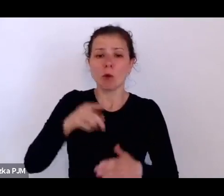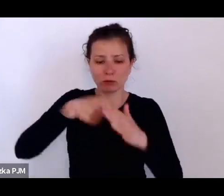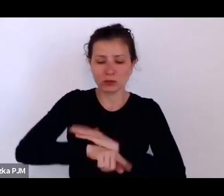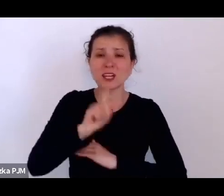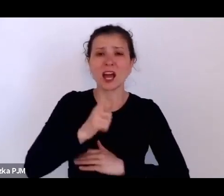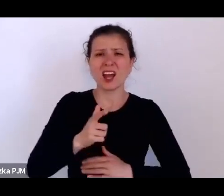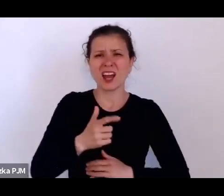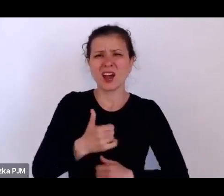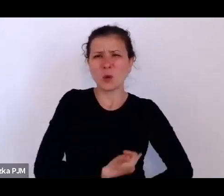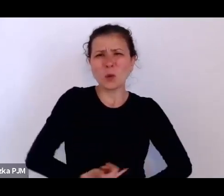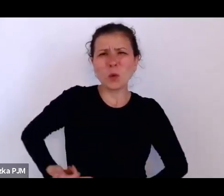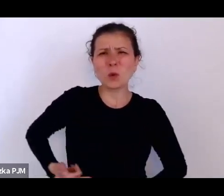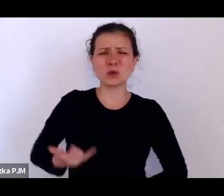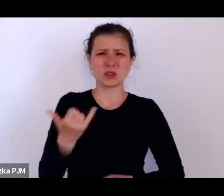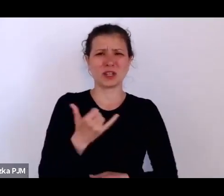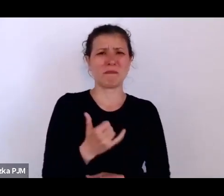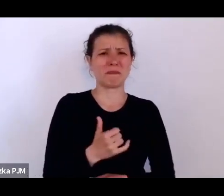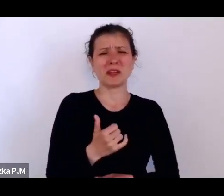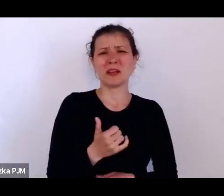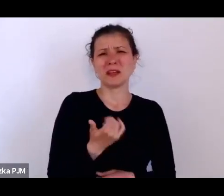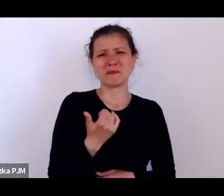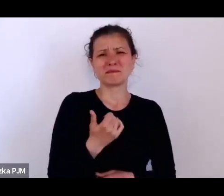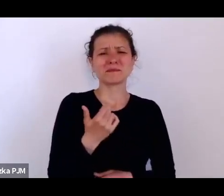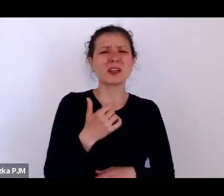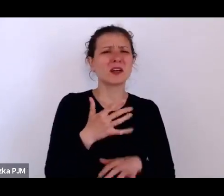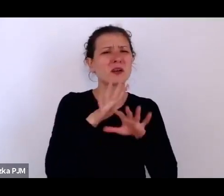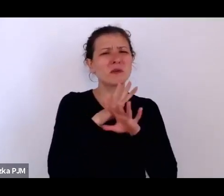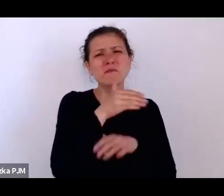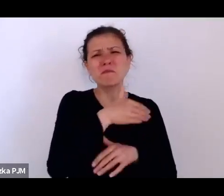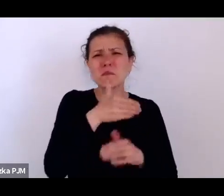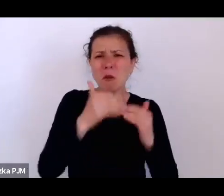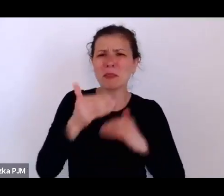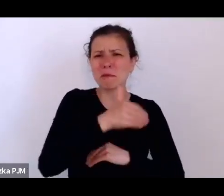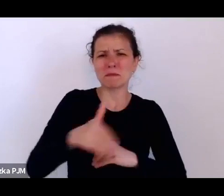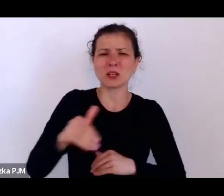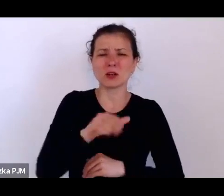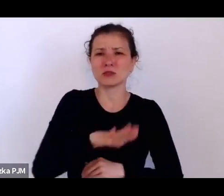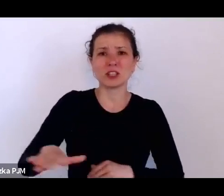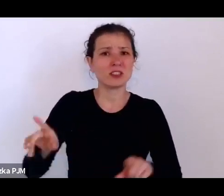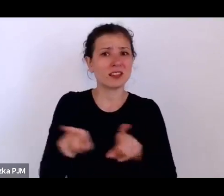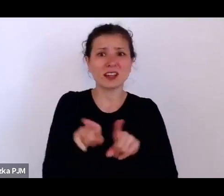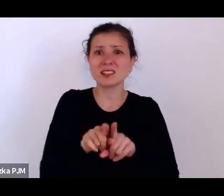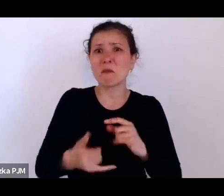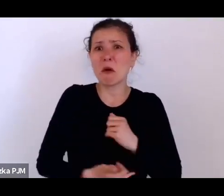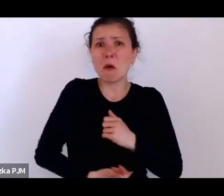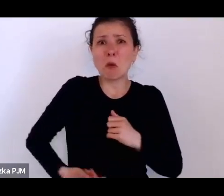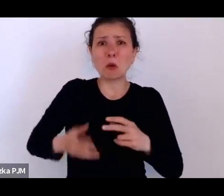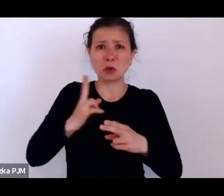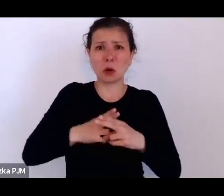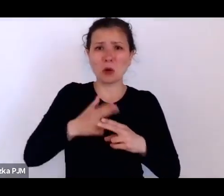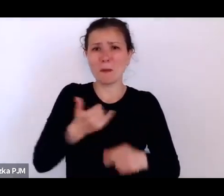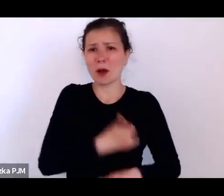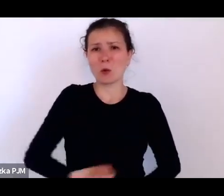chyba też nic dziwnego, że akurat we Lwowie na Uniwersytecie Lwowskim